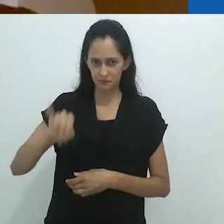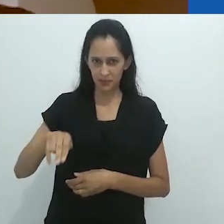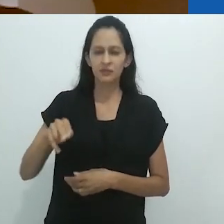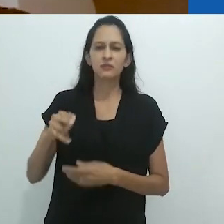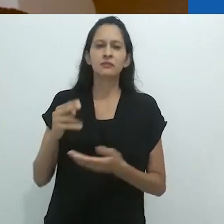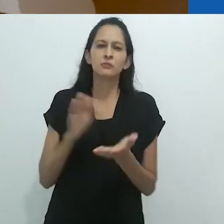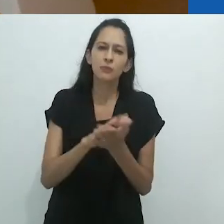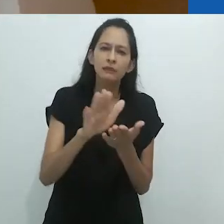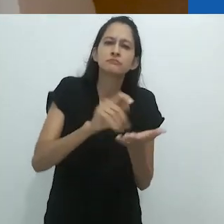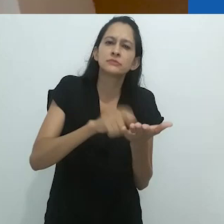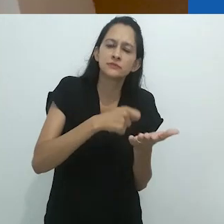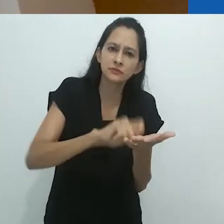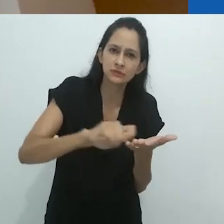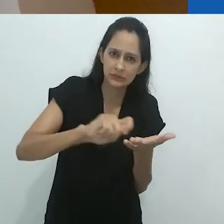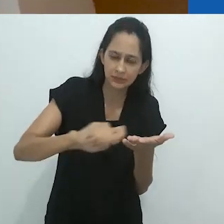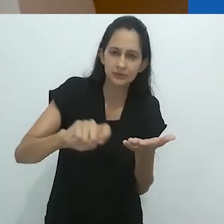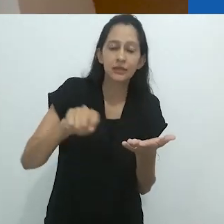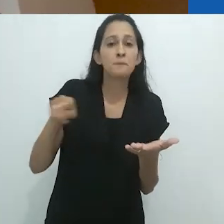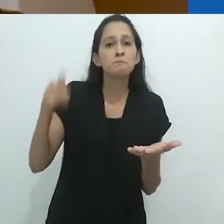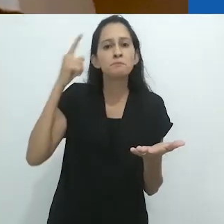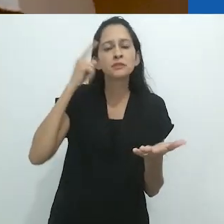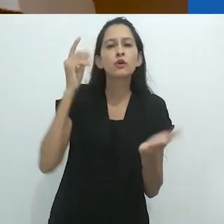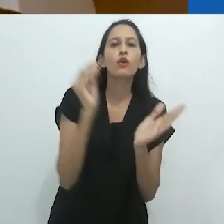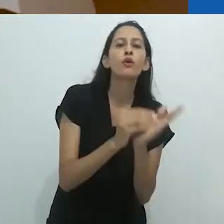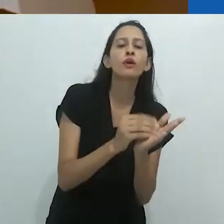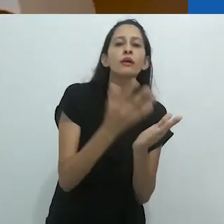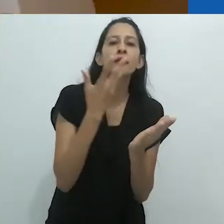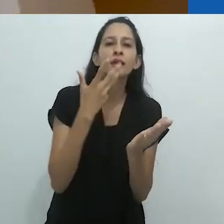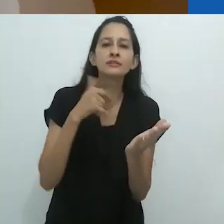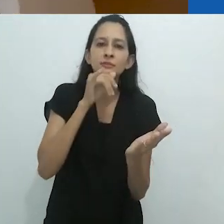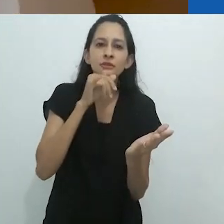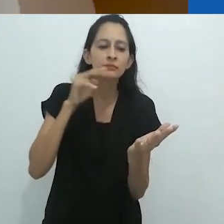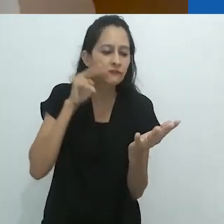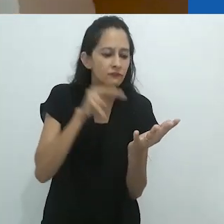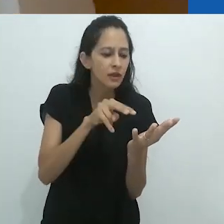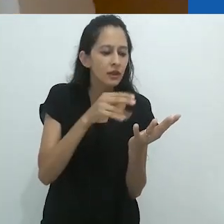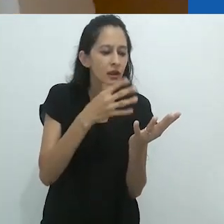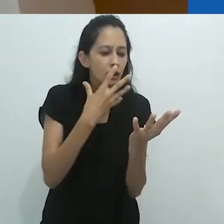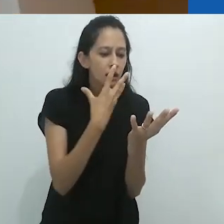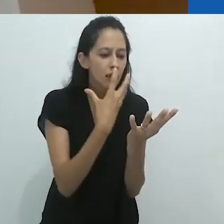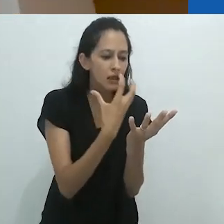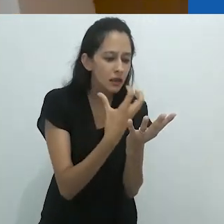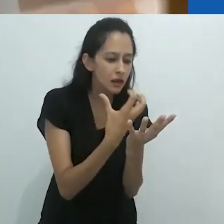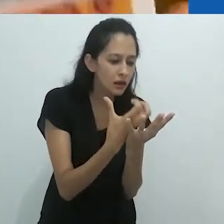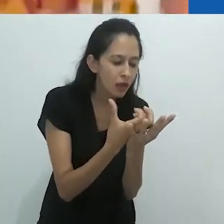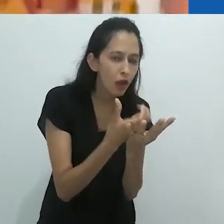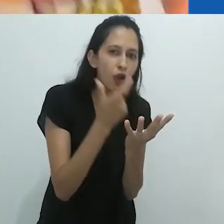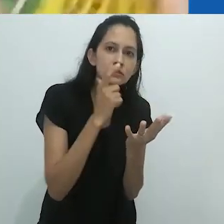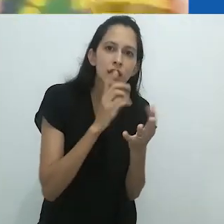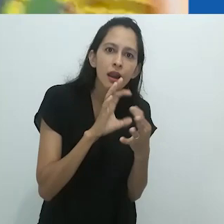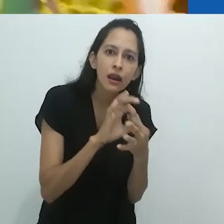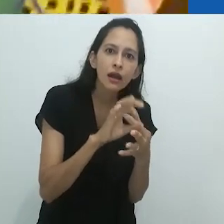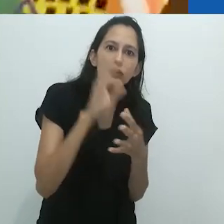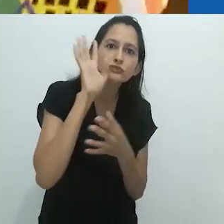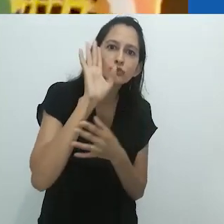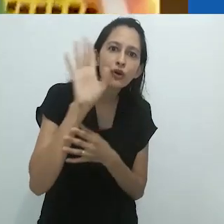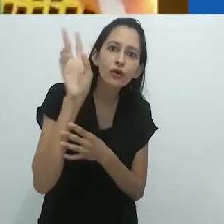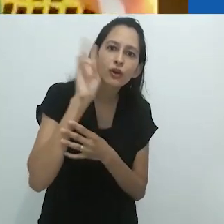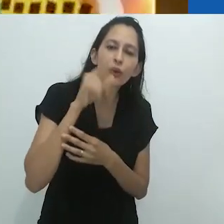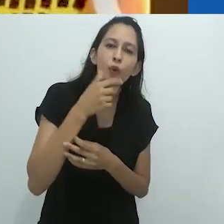se dissolviam nas ilustrações coloridas